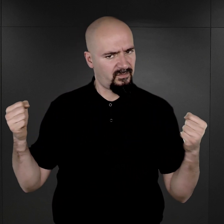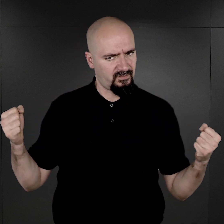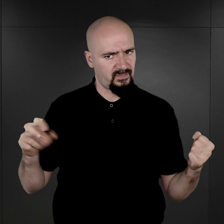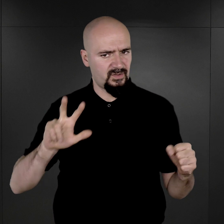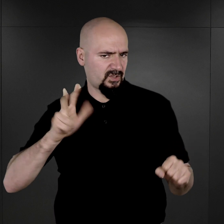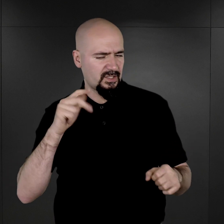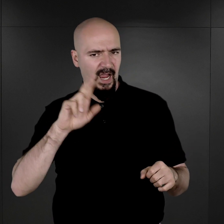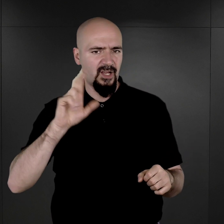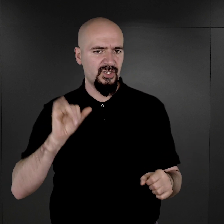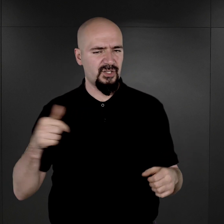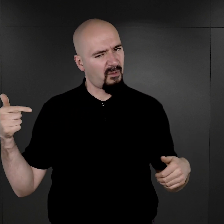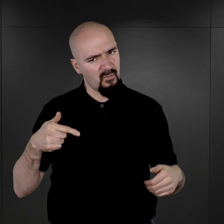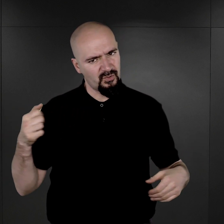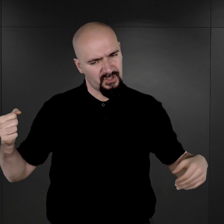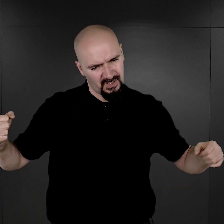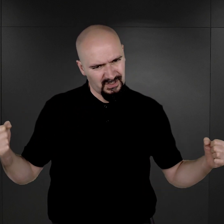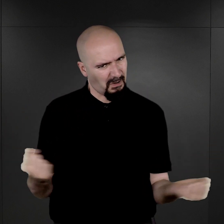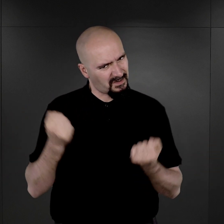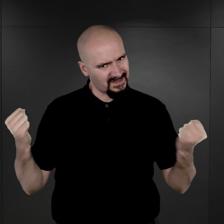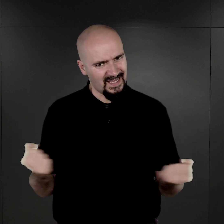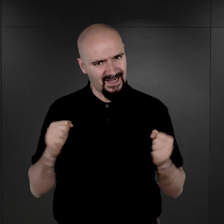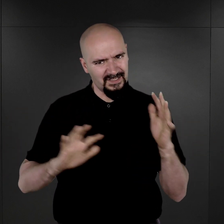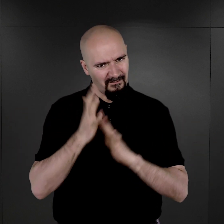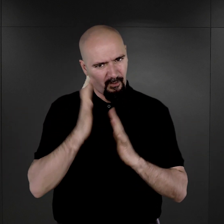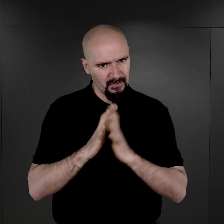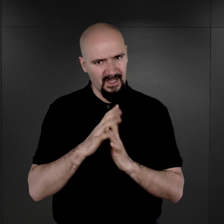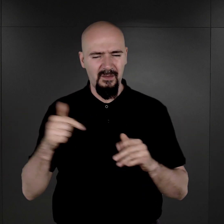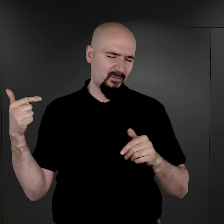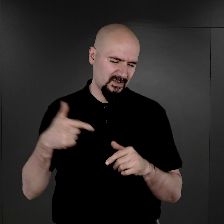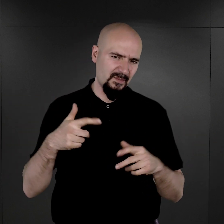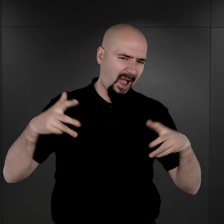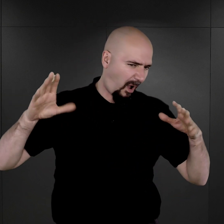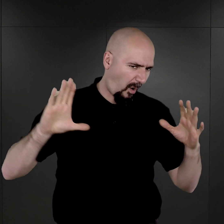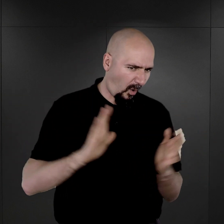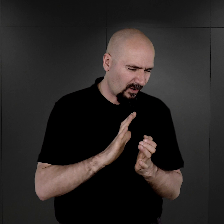należy w znacznym stopniu ograniczyć fotografowanie więźniów w obozach koncentracyjnych,